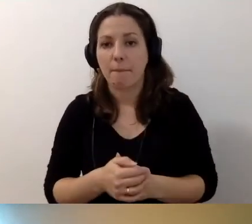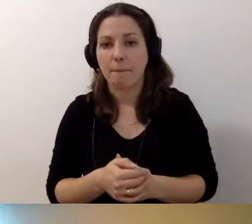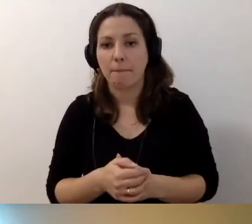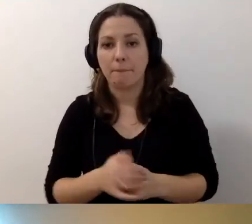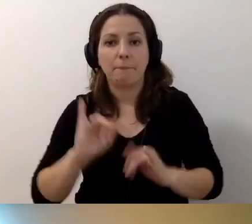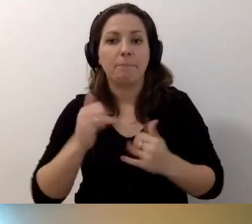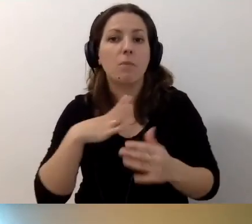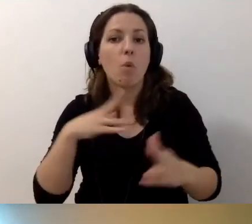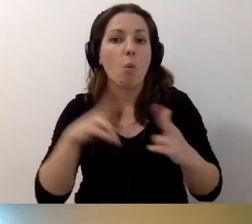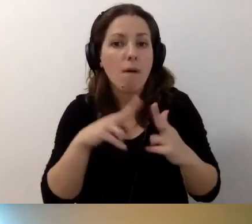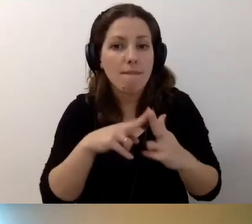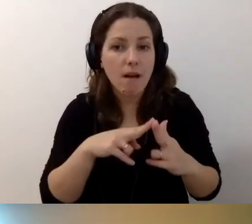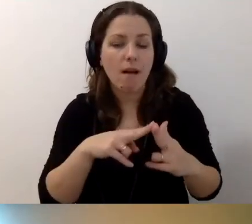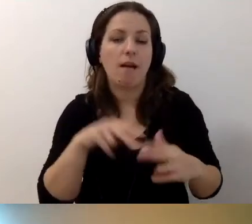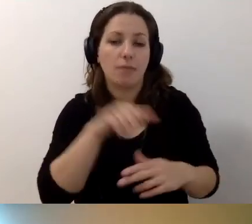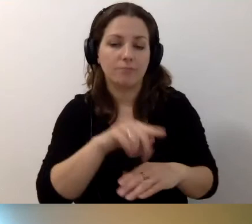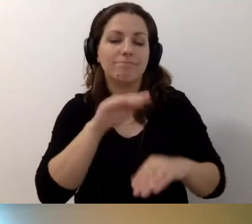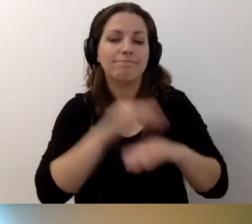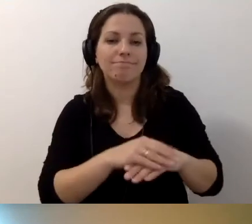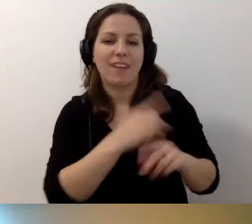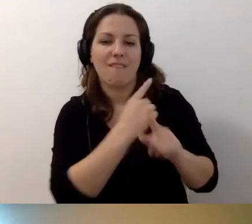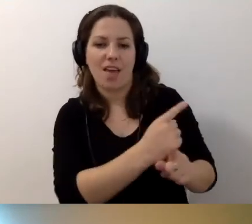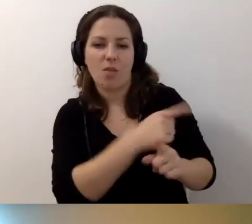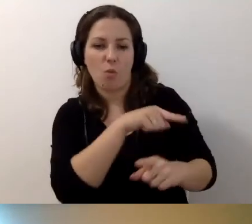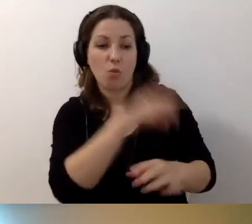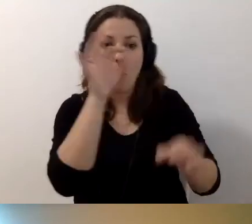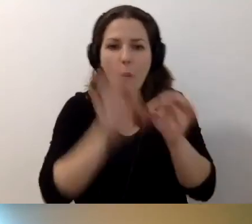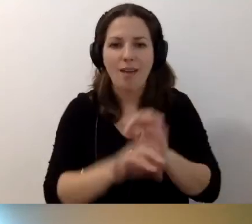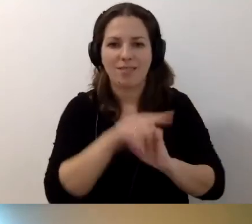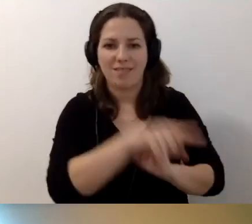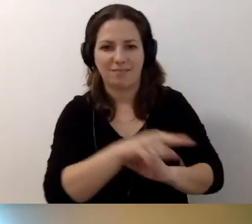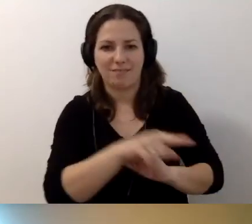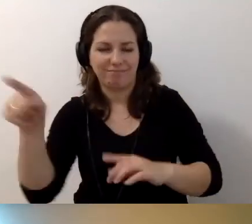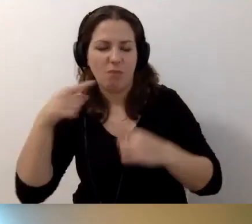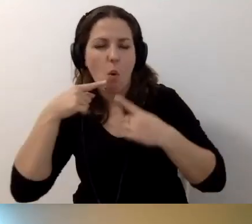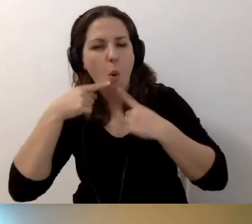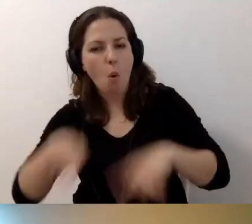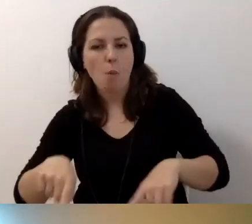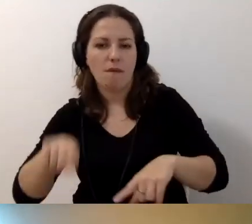ten podmiot będzie odpowiadał za dostępność tego budynku.